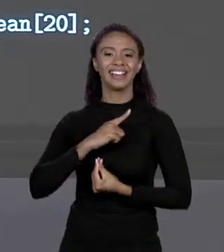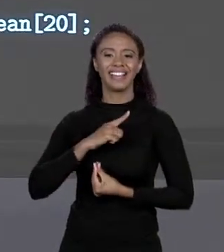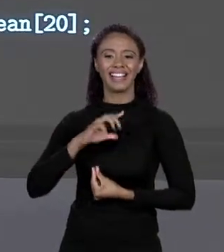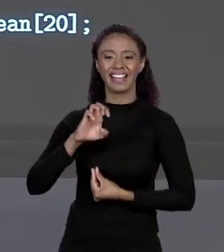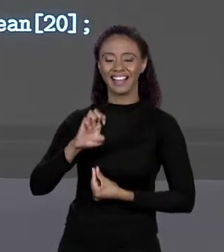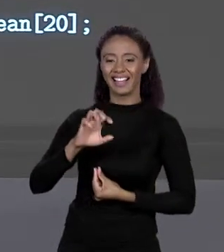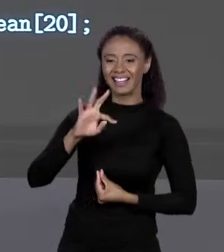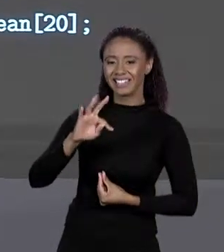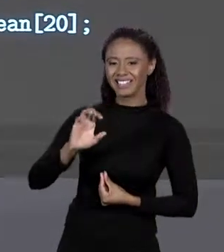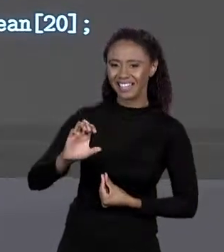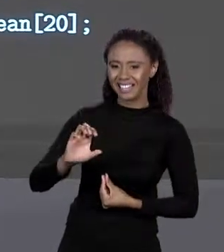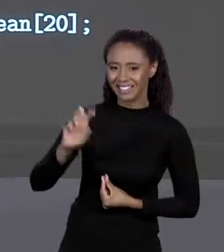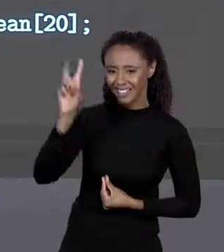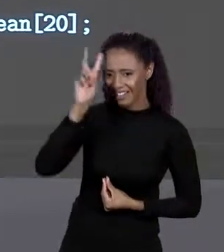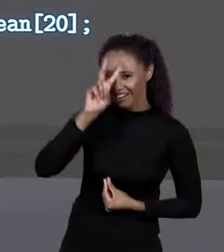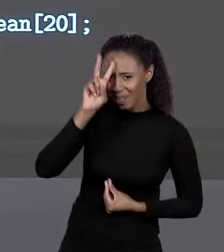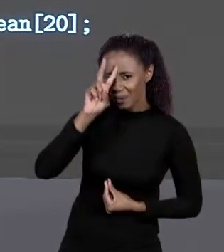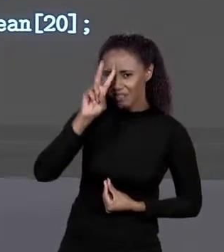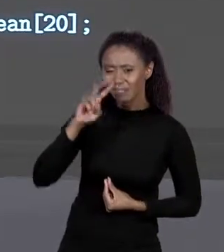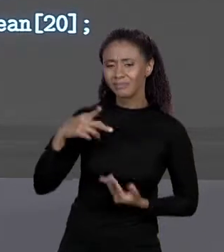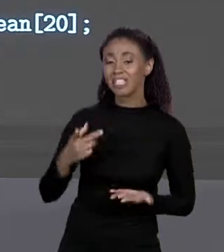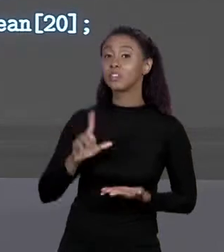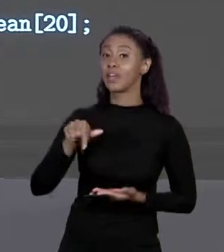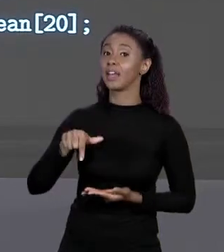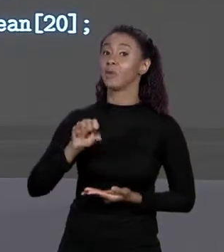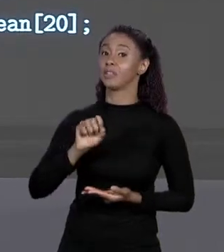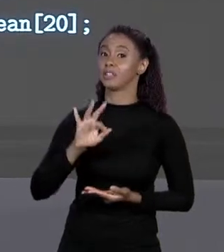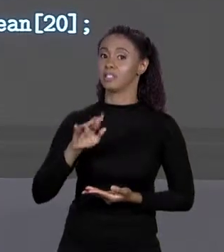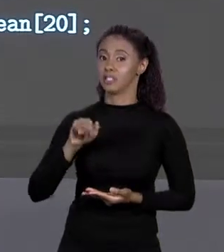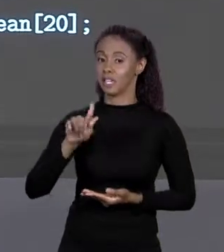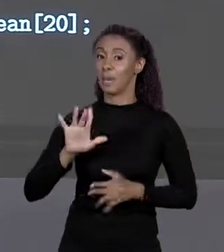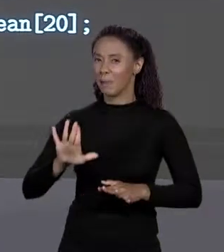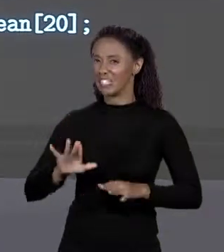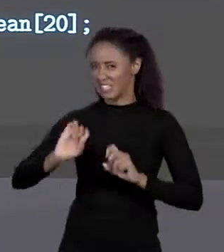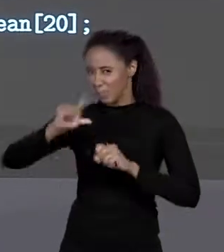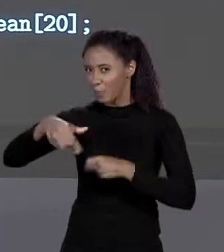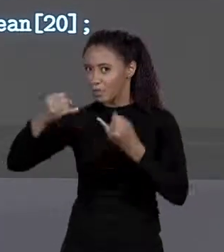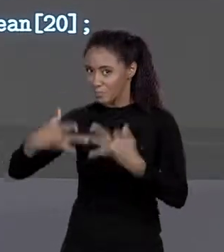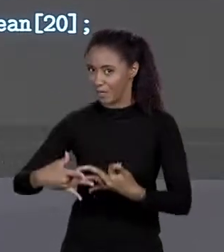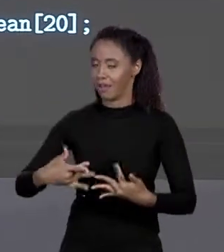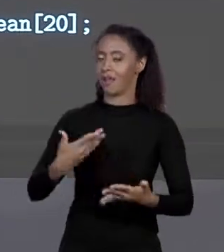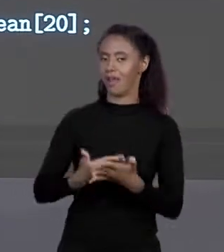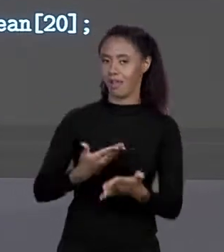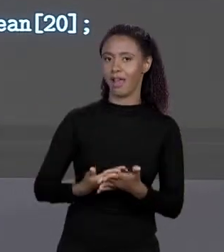"MAIN", MAS ISSO A GENTE VAI VER MAIS ADIANTE PESSOAL, NA PRÓXIMA AULA TRABALHAREMOS